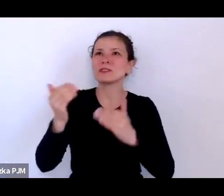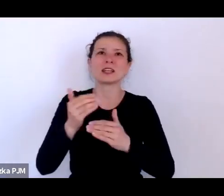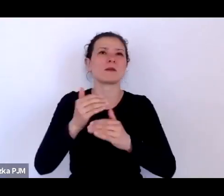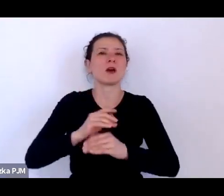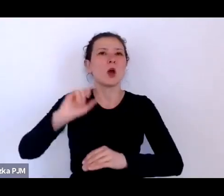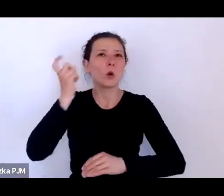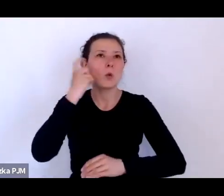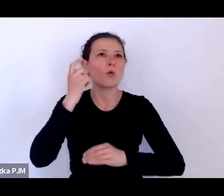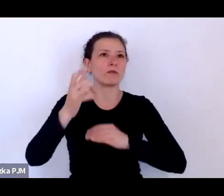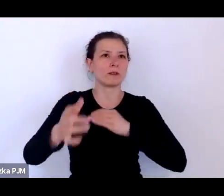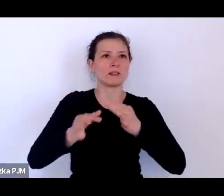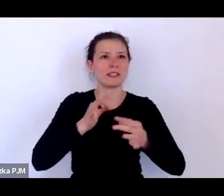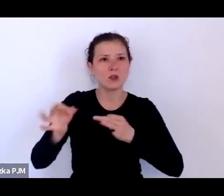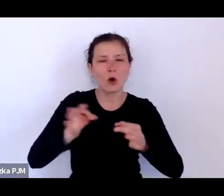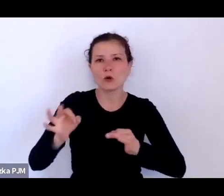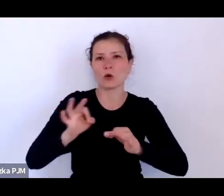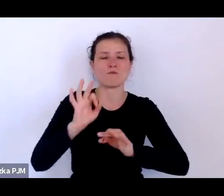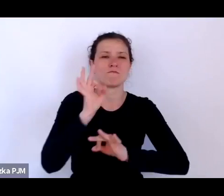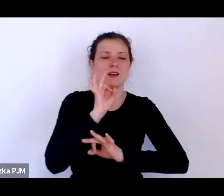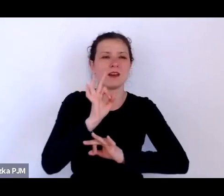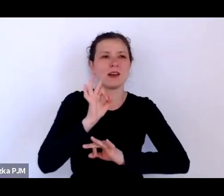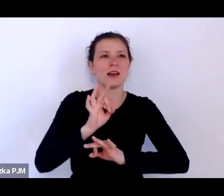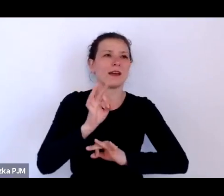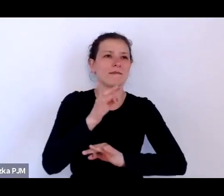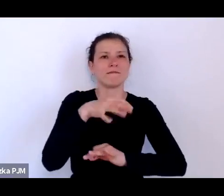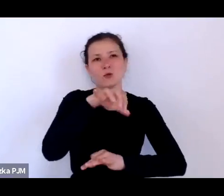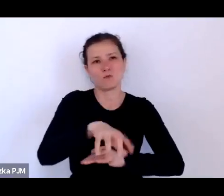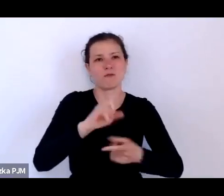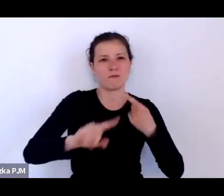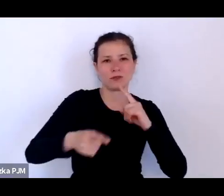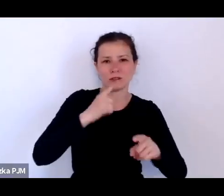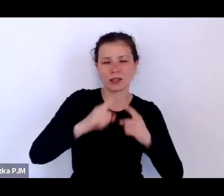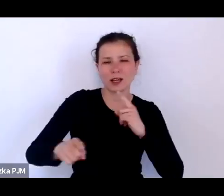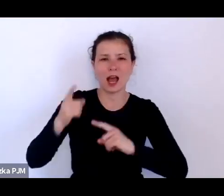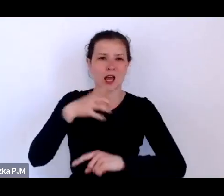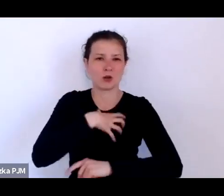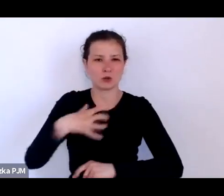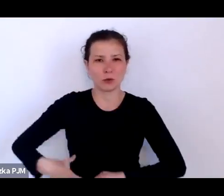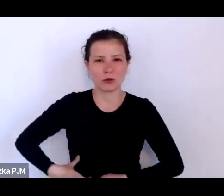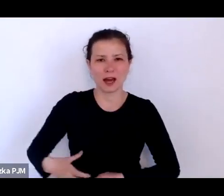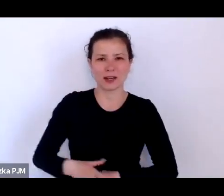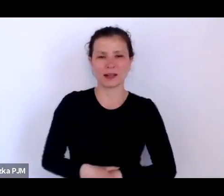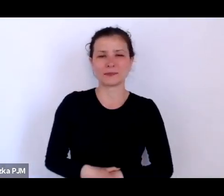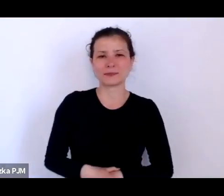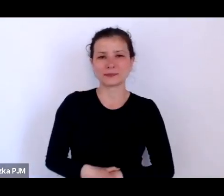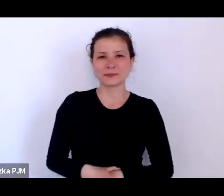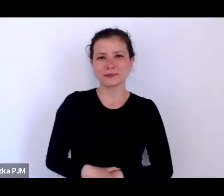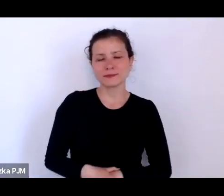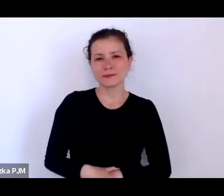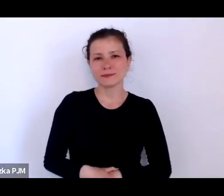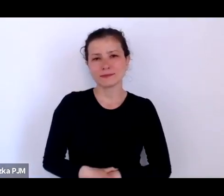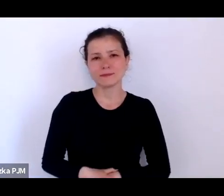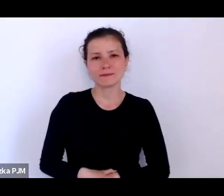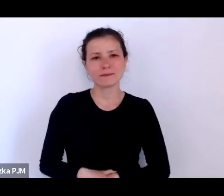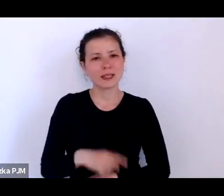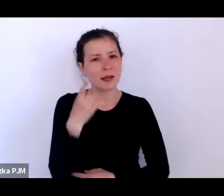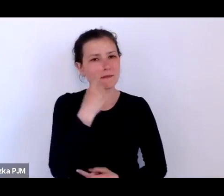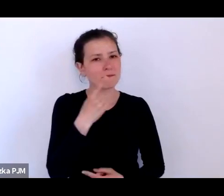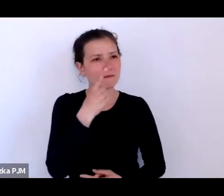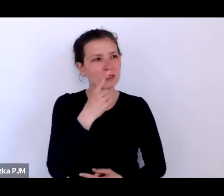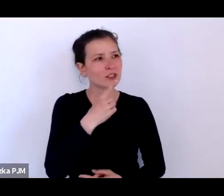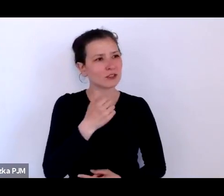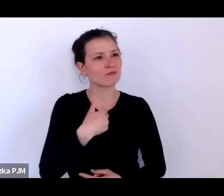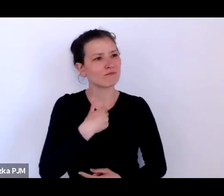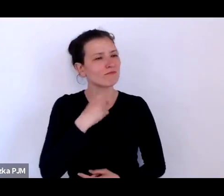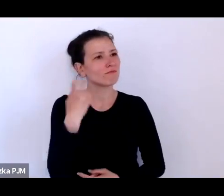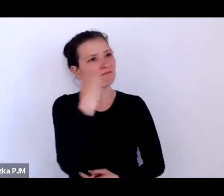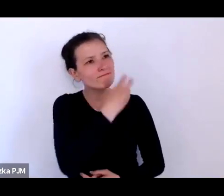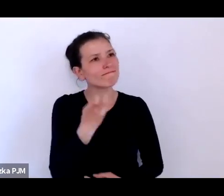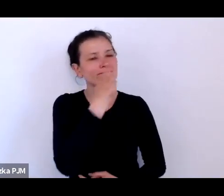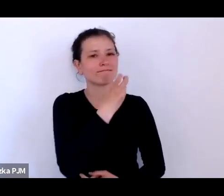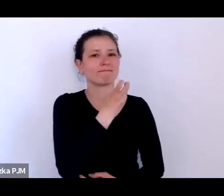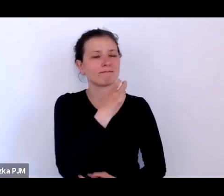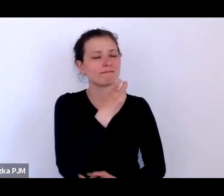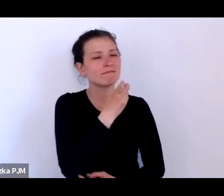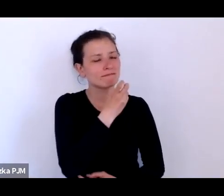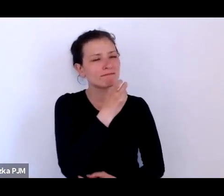opowieści gospodarczej, właściwie myślę, że znacznie bardziej interesujące jest podglądanie świata